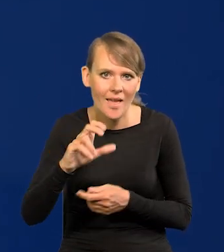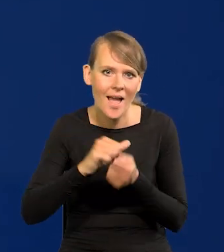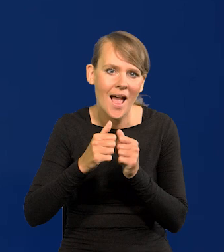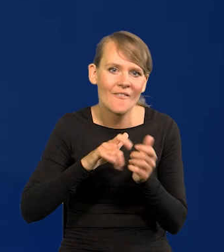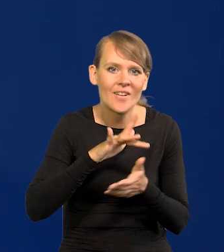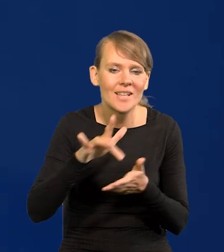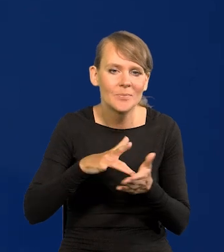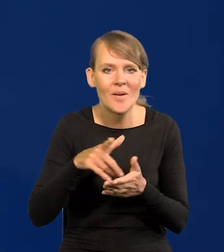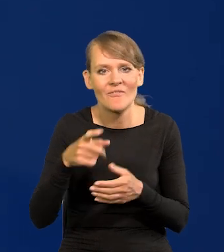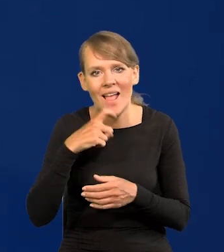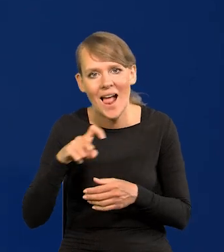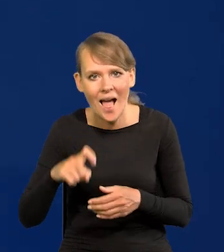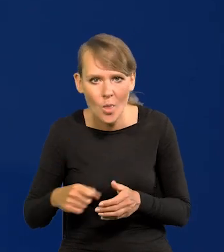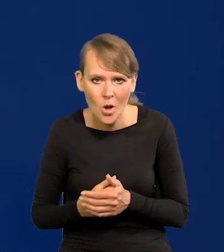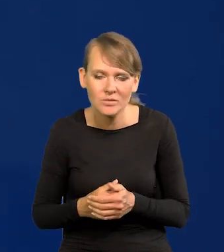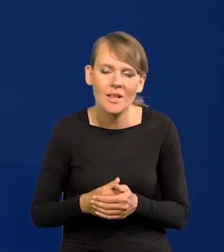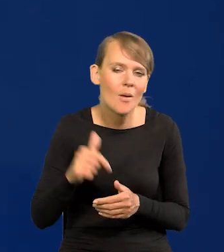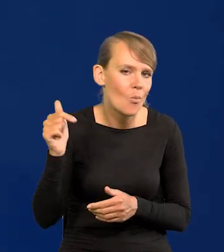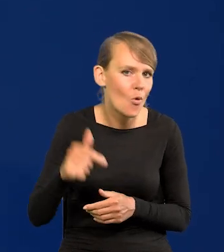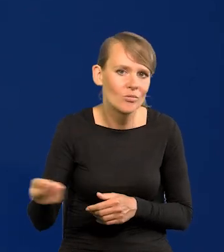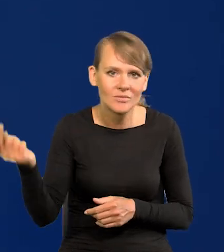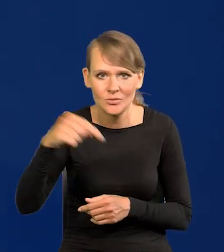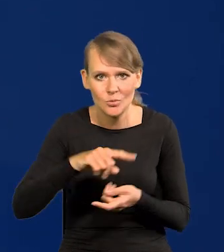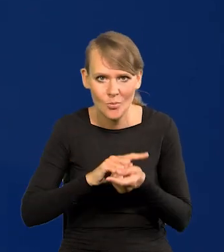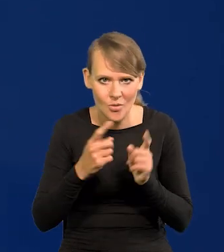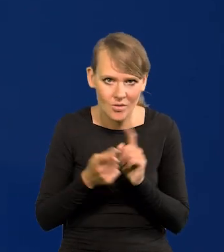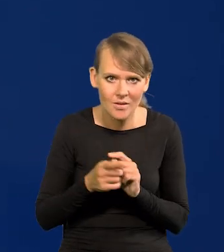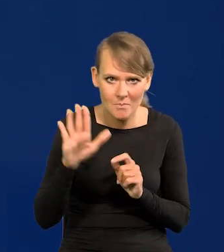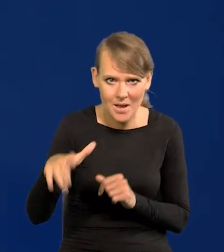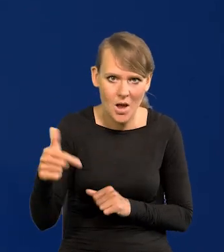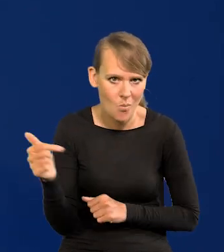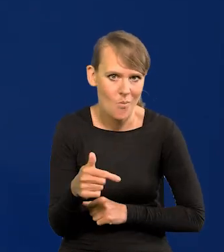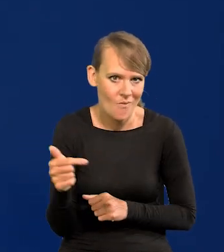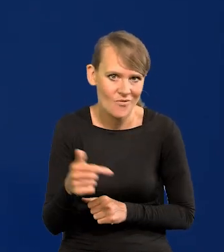Wielkanocnych na taką, na takie spotkanie. Mają taki obowiązek.